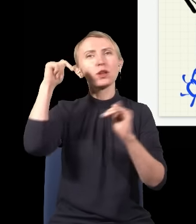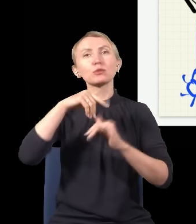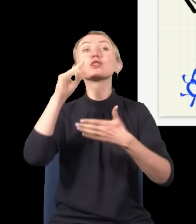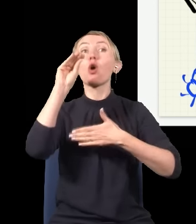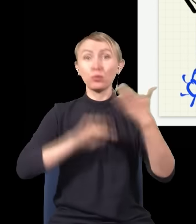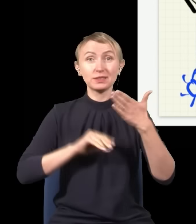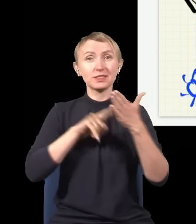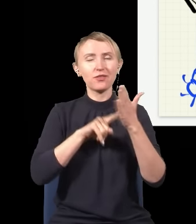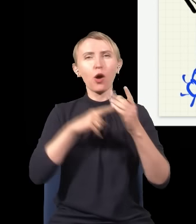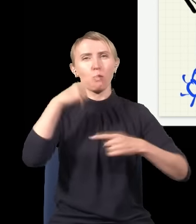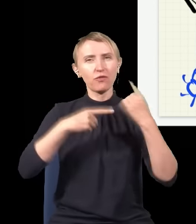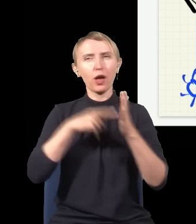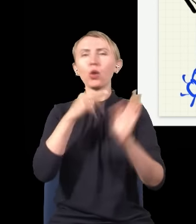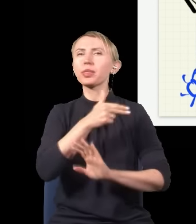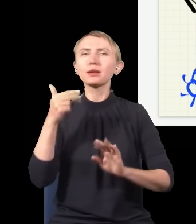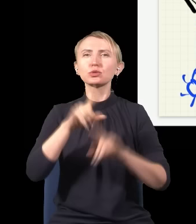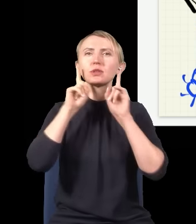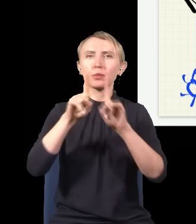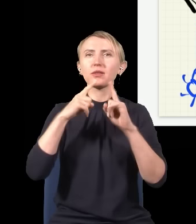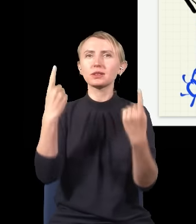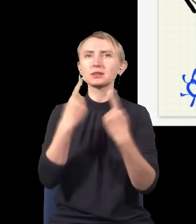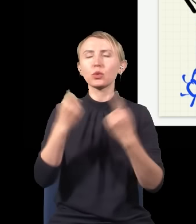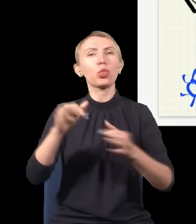to jest właśnie taka, w której rzeczywistość tych tachionów teraz zależy od tego,